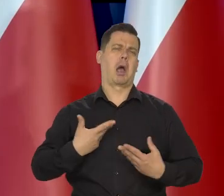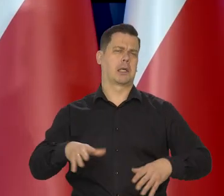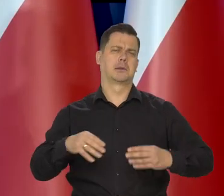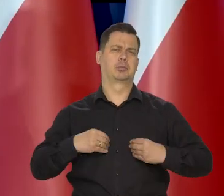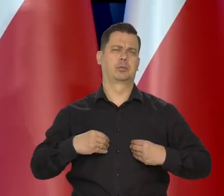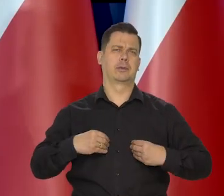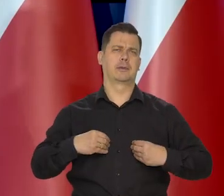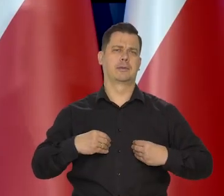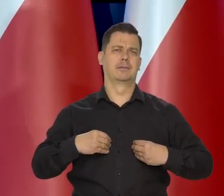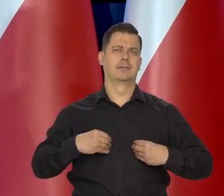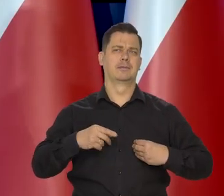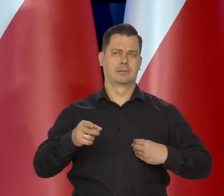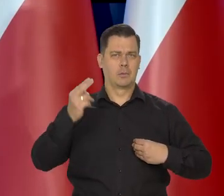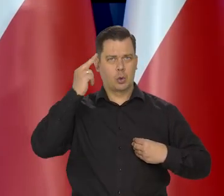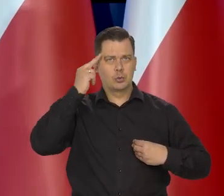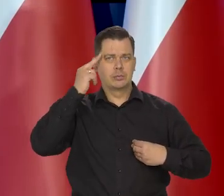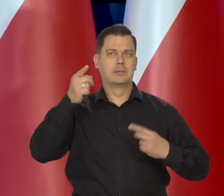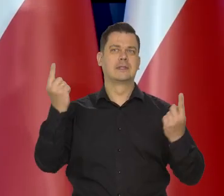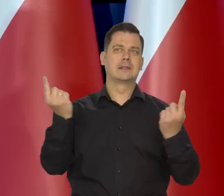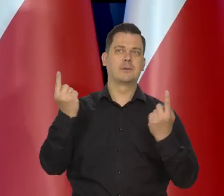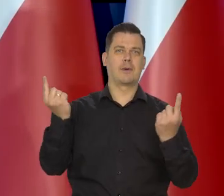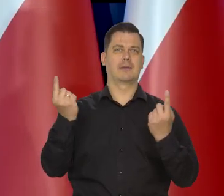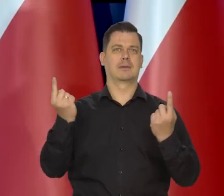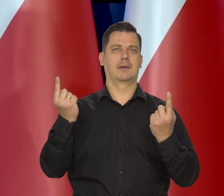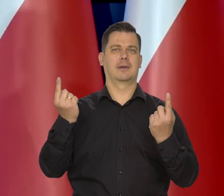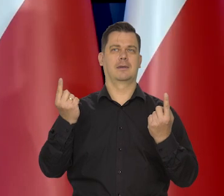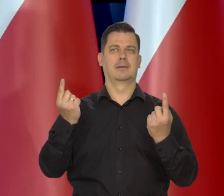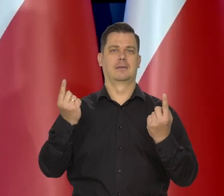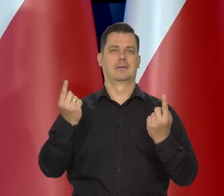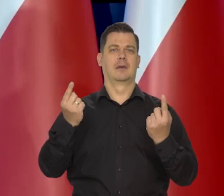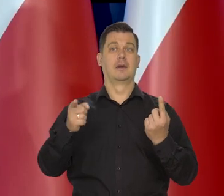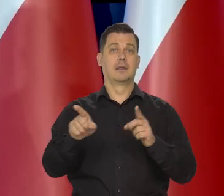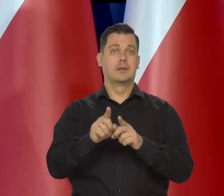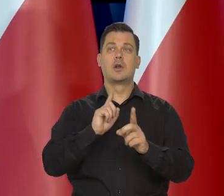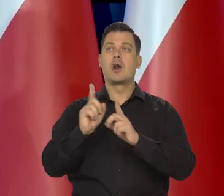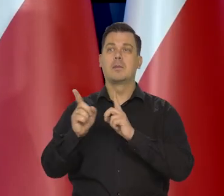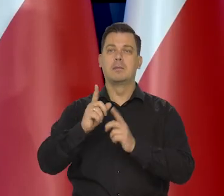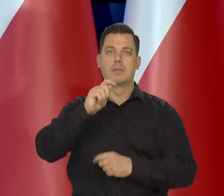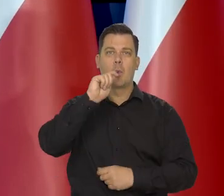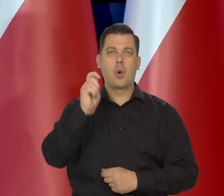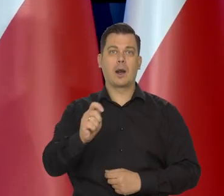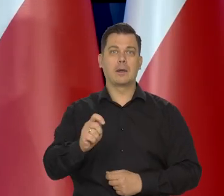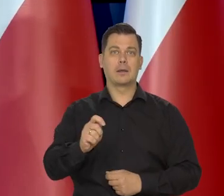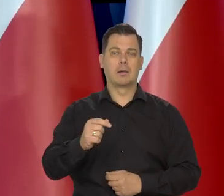którzy coś rozumieją z tego, co się dzieje i rozmawiają, chociażby z Ukraińcami.